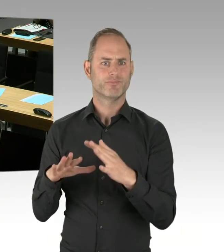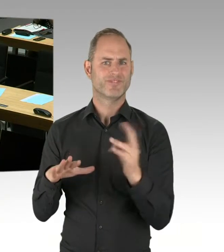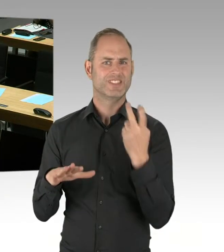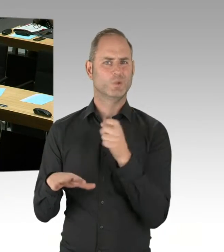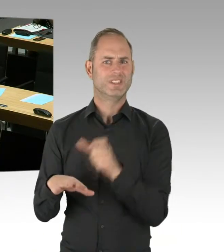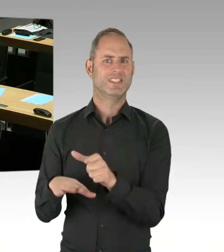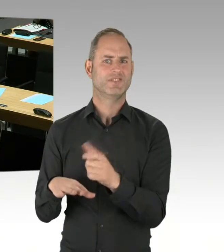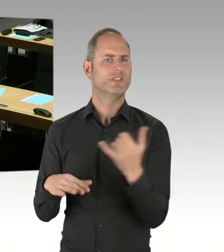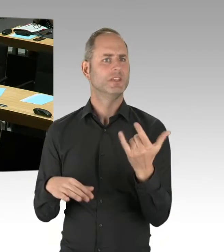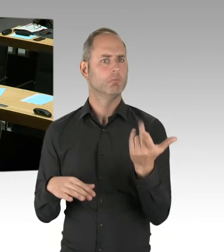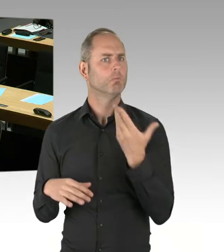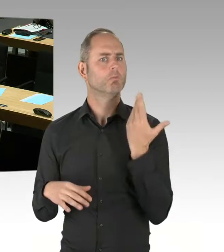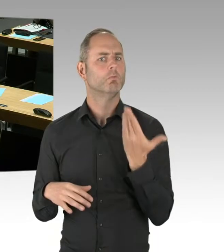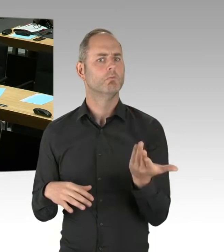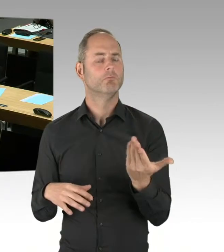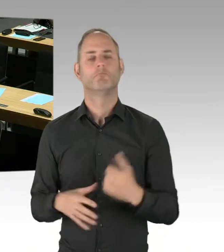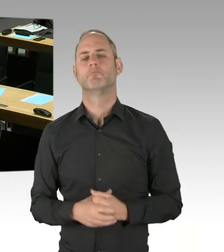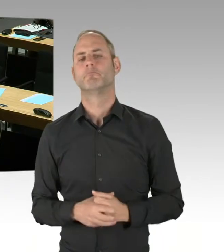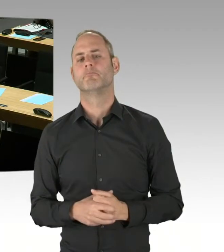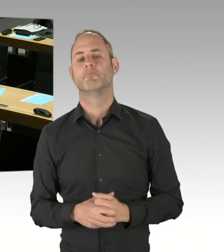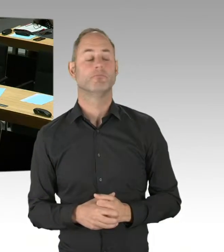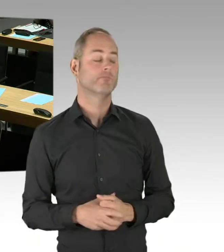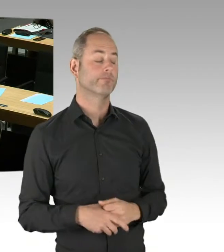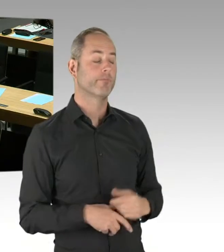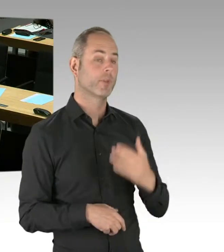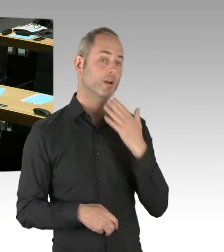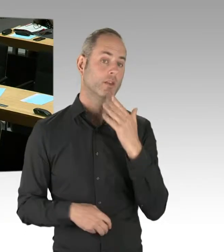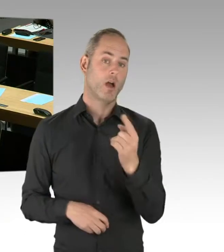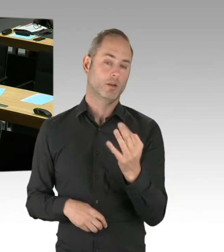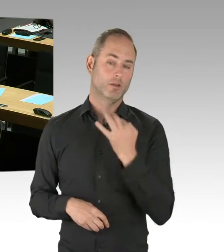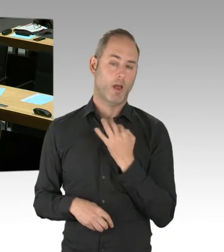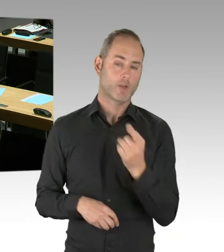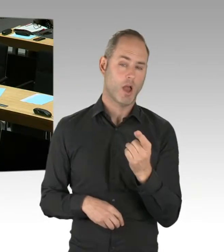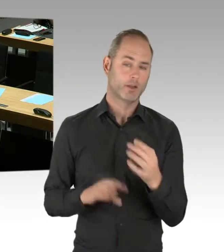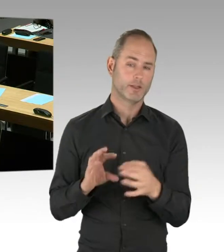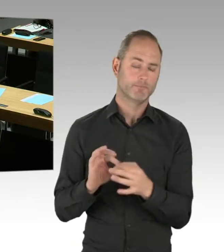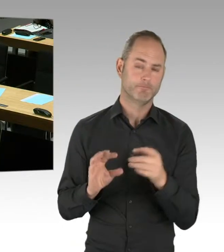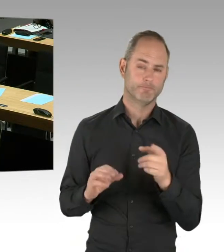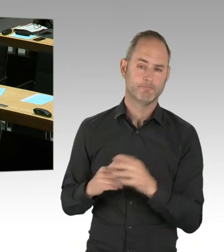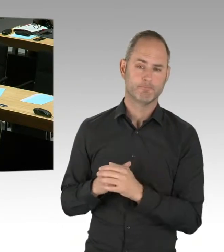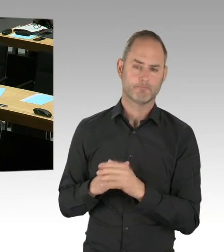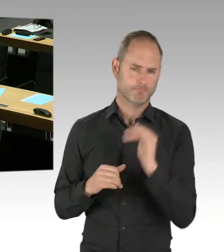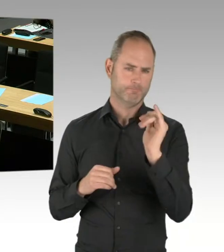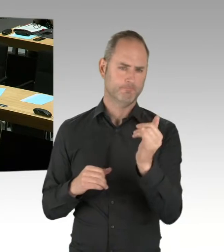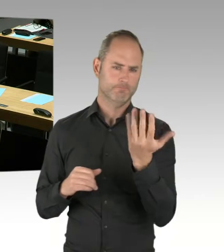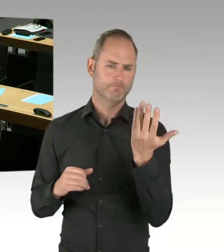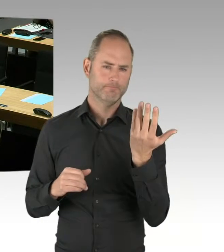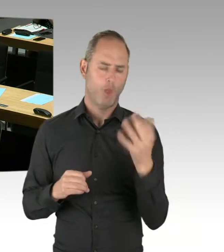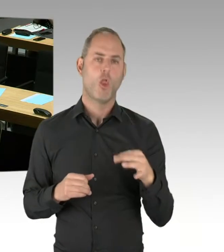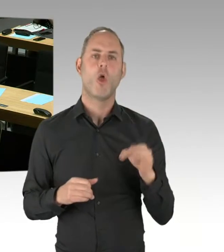Von Zerschlagung oder ähnlichem sprechen wir nicht. Es geht darum, dass wir als Koalition ja auch gesagt haben, wir wollen wettbewerbliche Elemente oder wir wollen sehen,